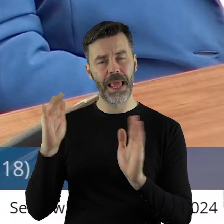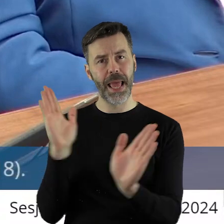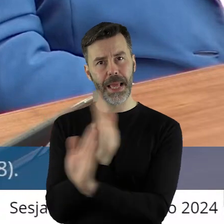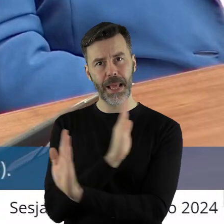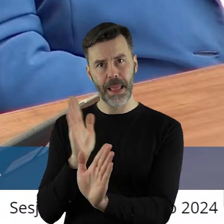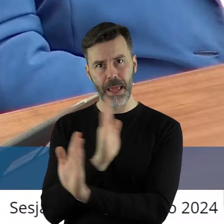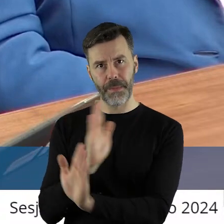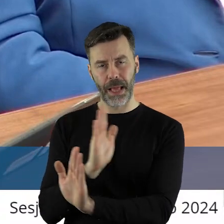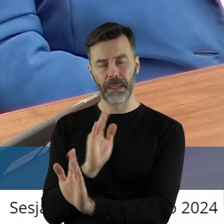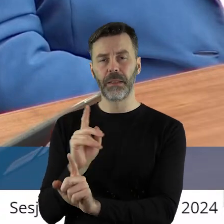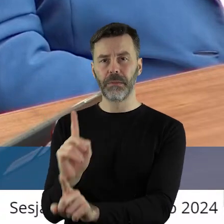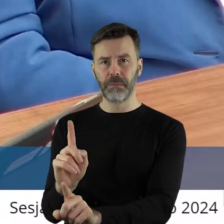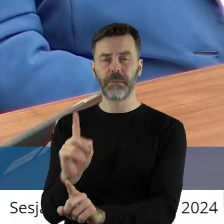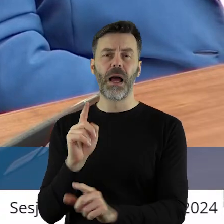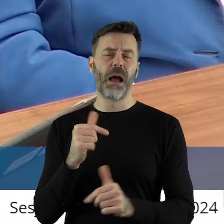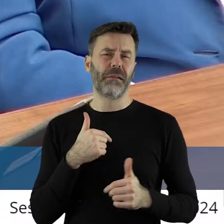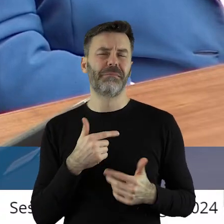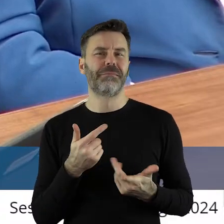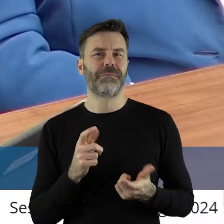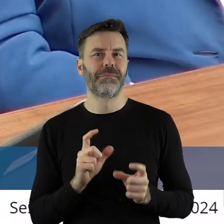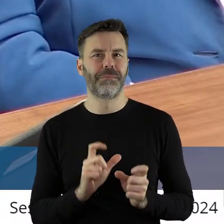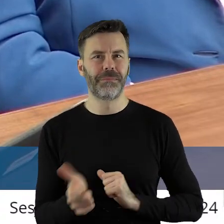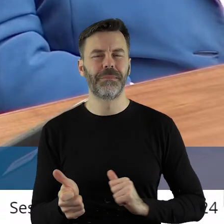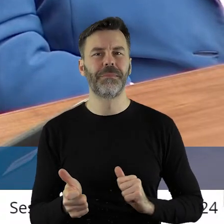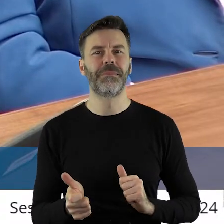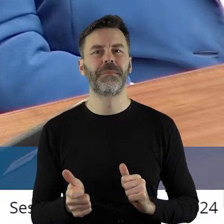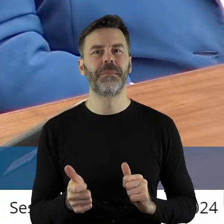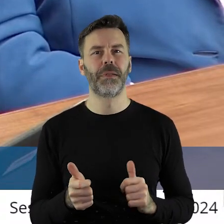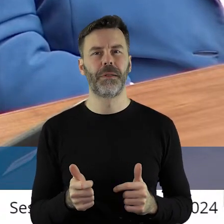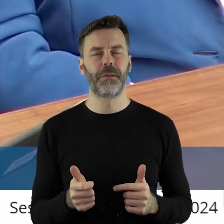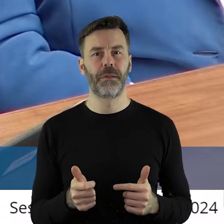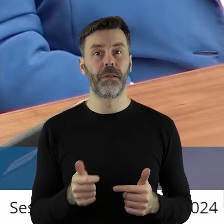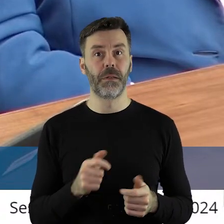Ale przede wszystkim to są, drodzy państwo, o których głośno się nie mówi,